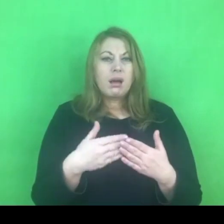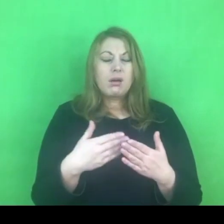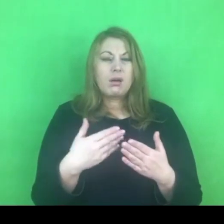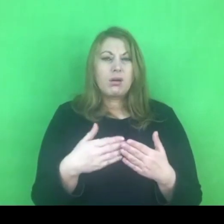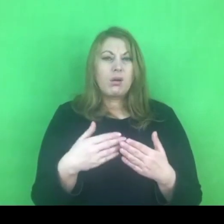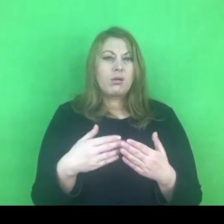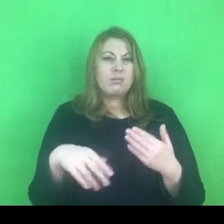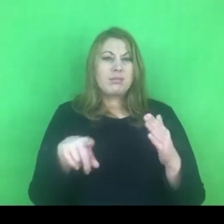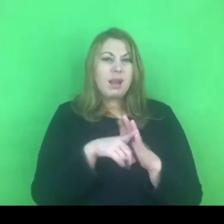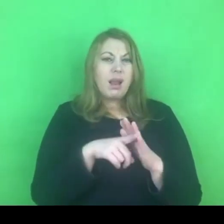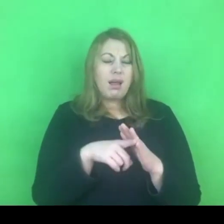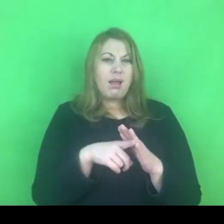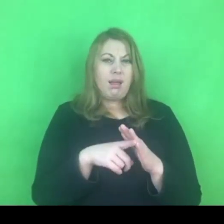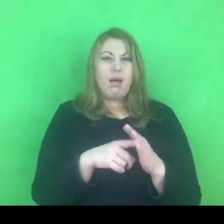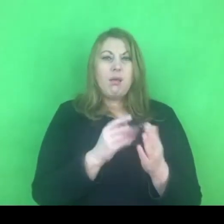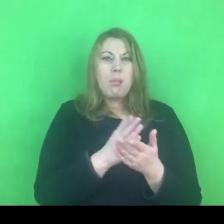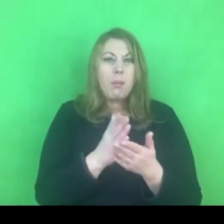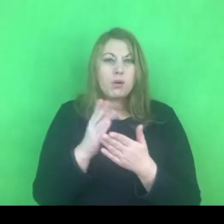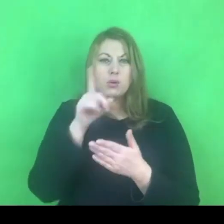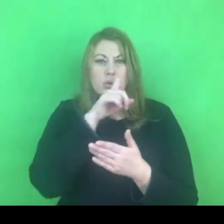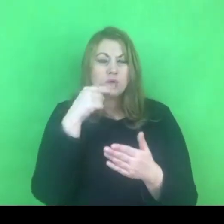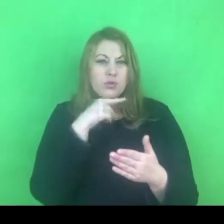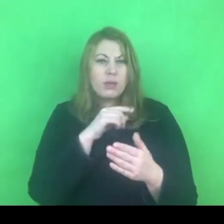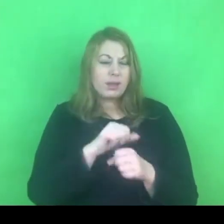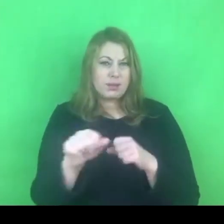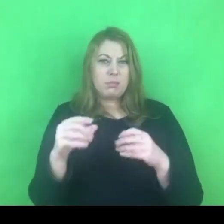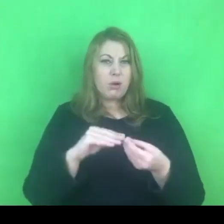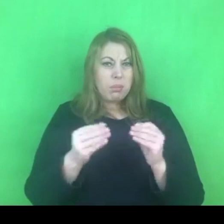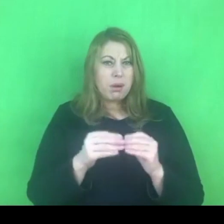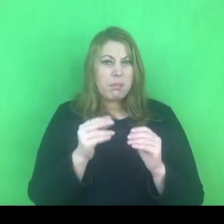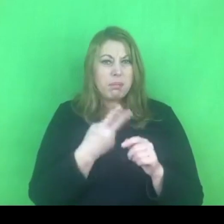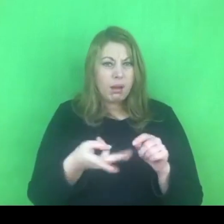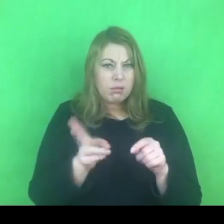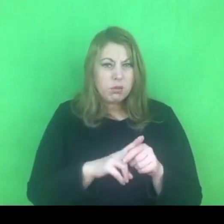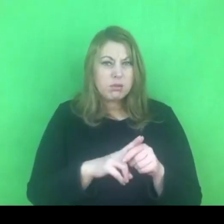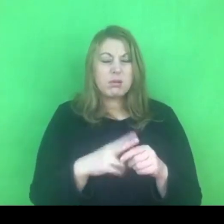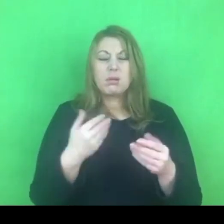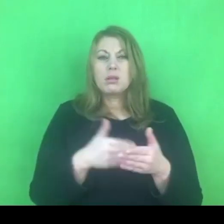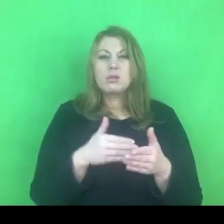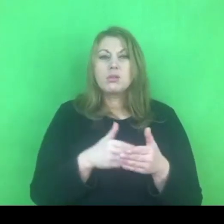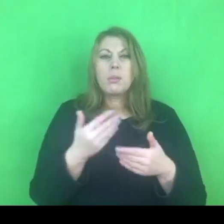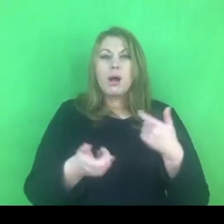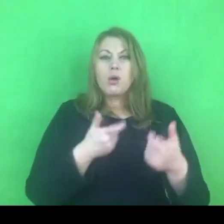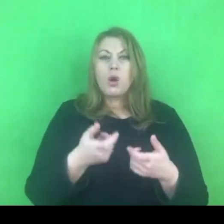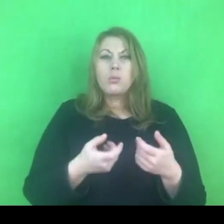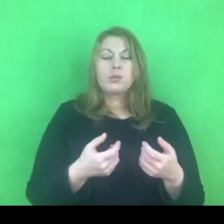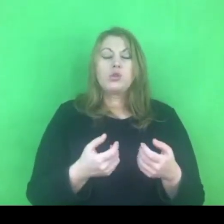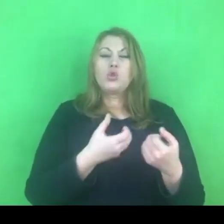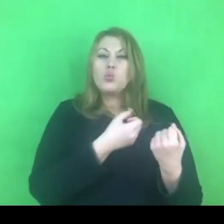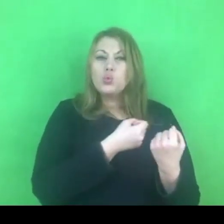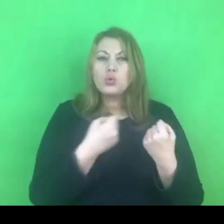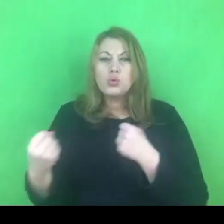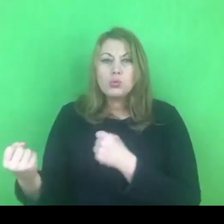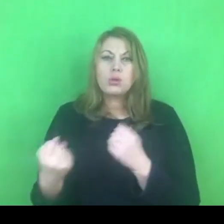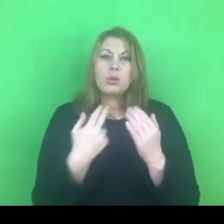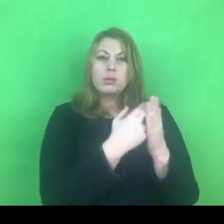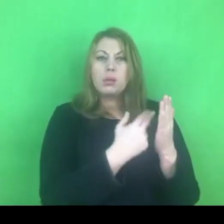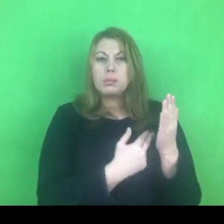W związku z tym pewnie naszym wyzwaniem będzie to żeby jednak zawalczyć o utrzymywanie strategii i przepisów, które się sprawdzały.